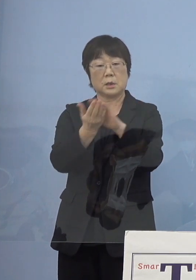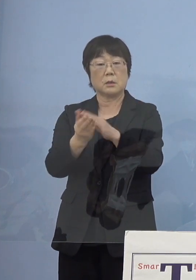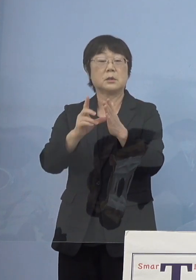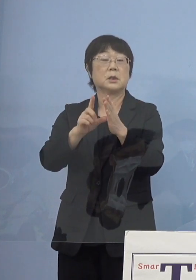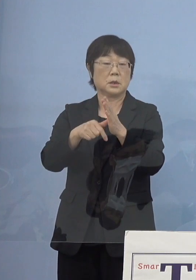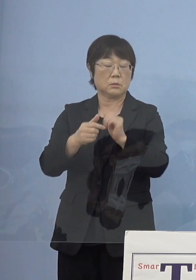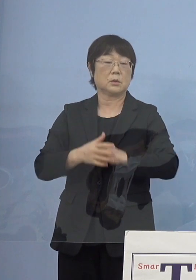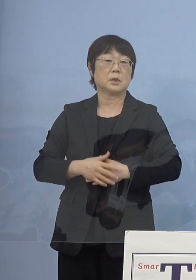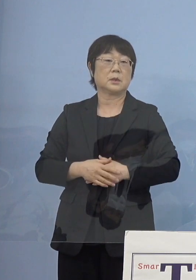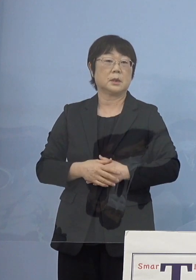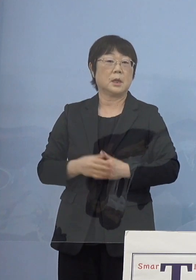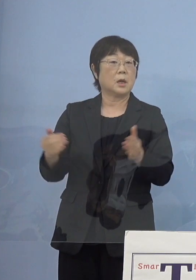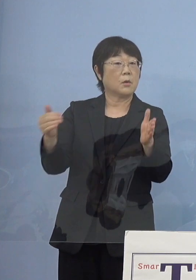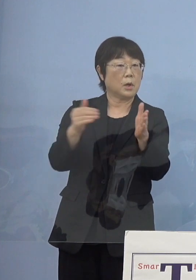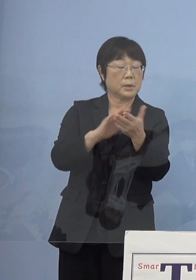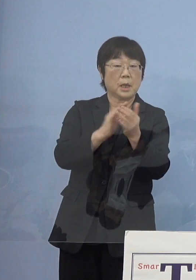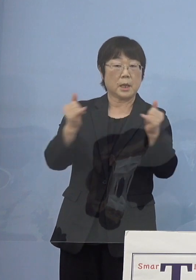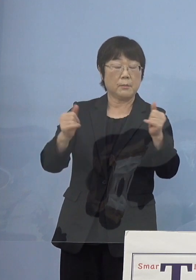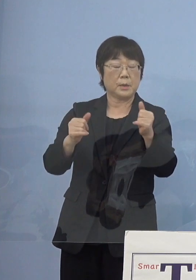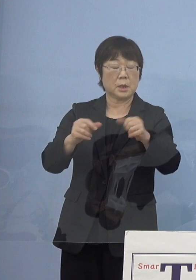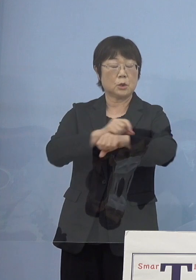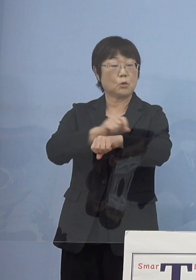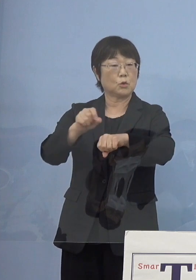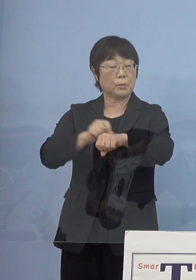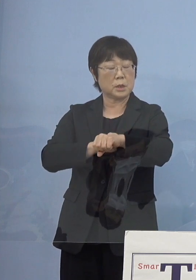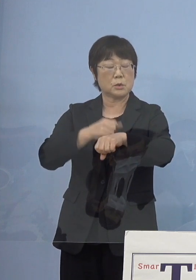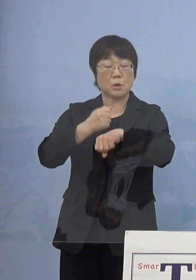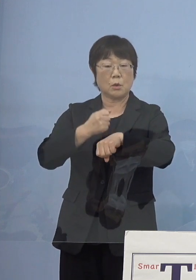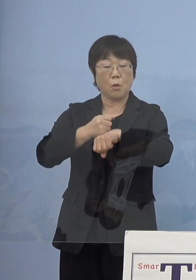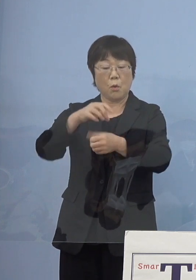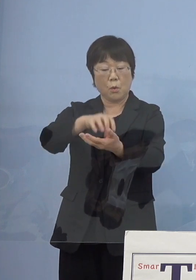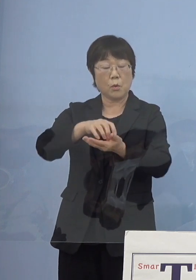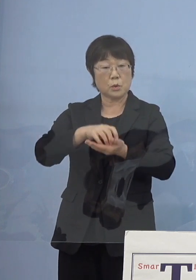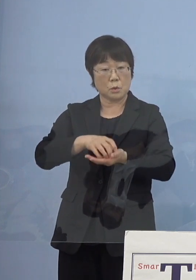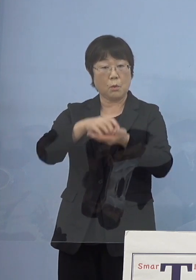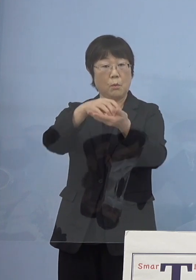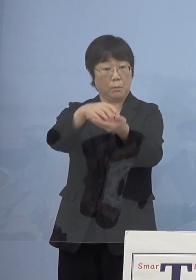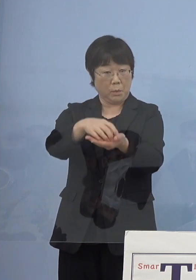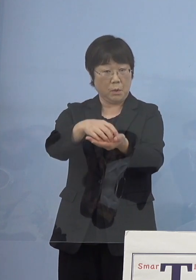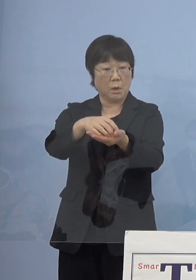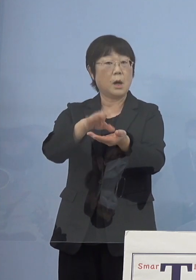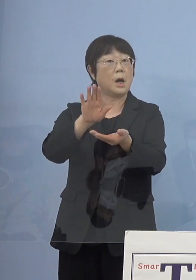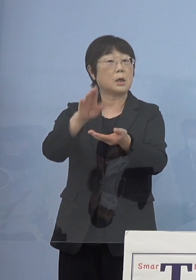これまで県民特別功労賞とかというような 追贈をされたと思うんですけれども